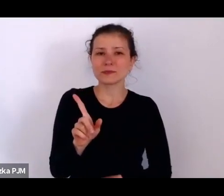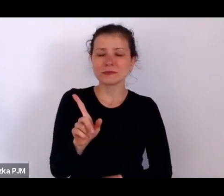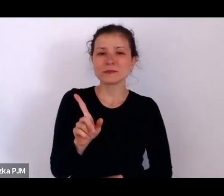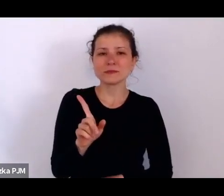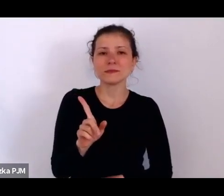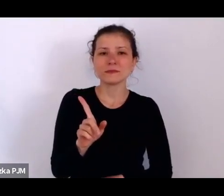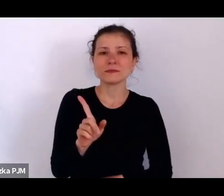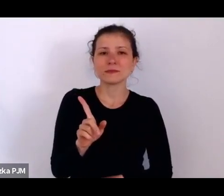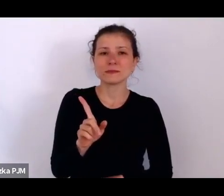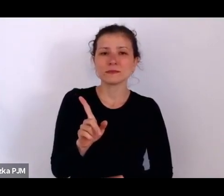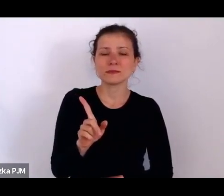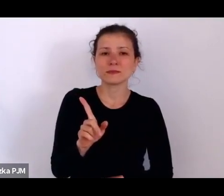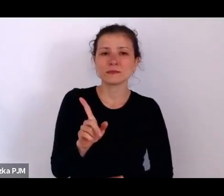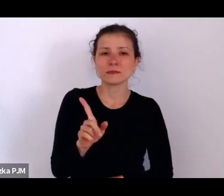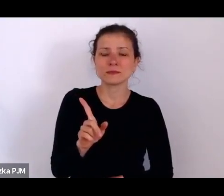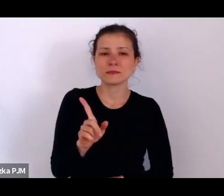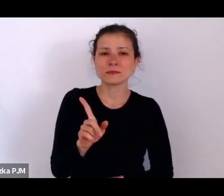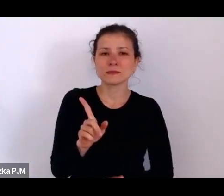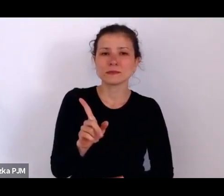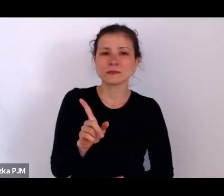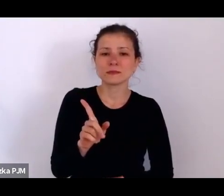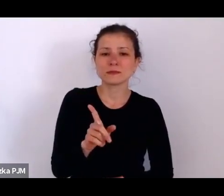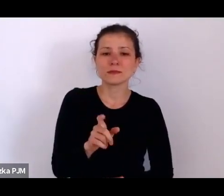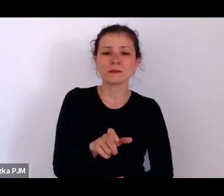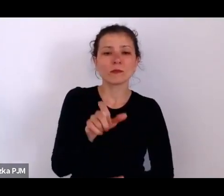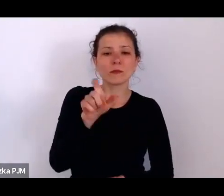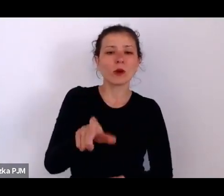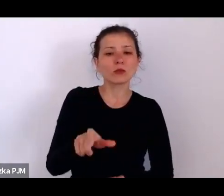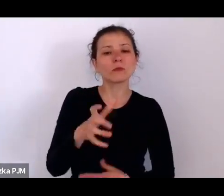kto chciał w inny sposób zadysponować tym przedmiotem myślę, że została przywołana.